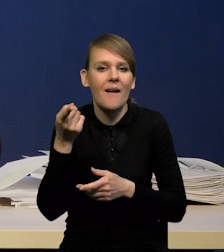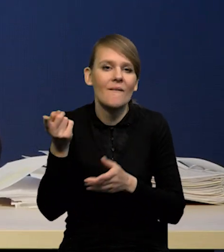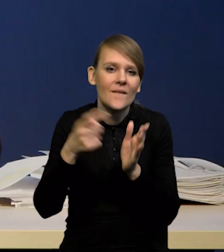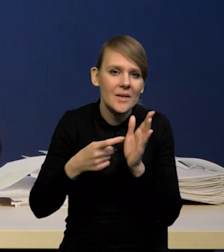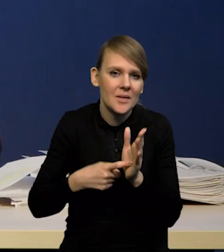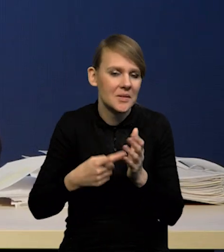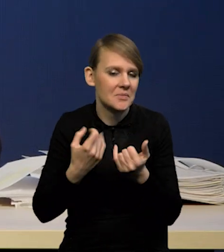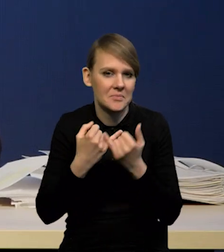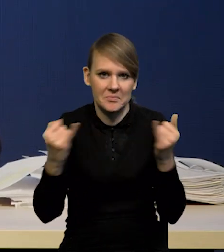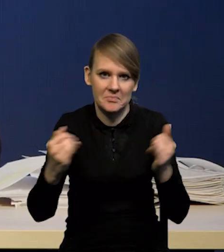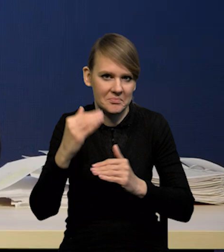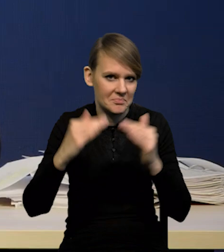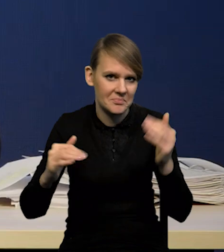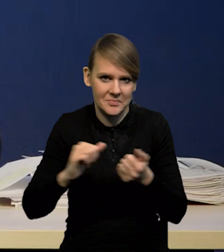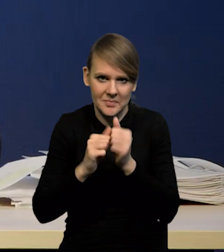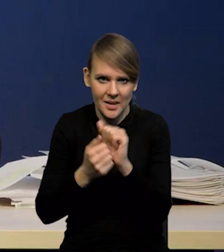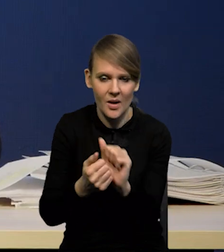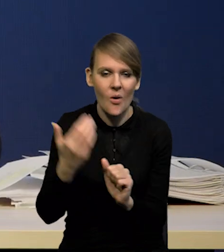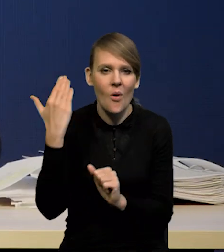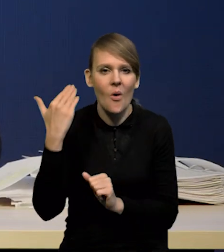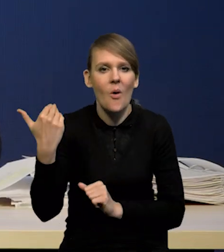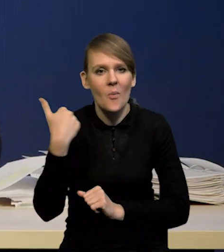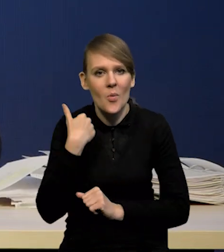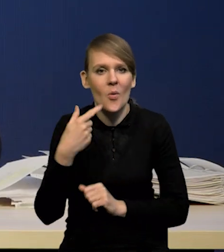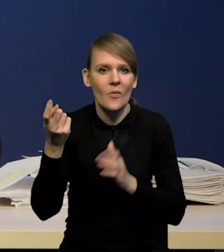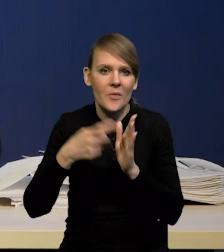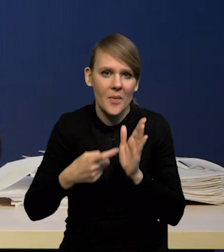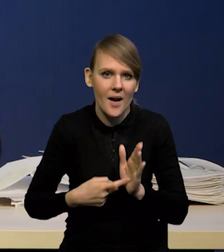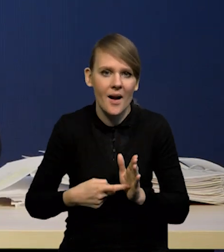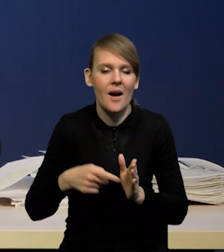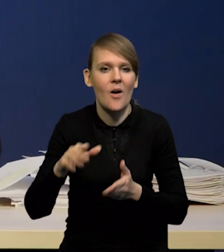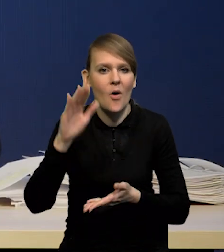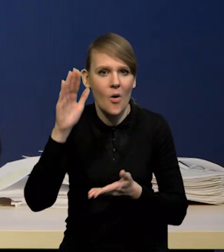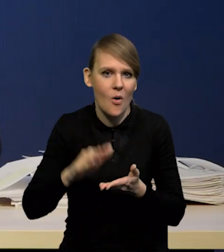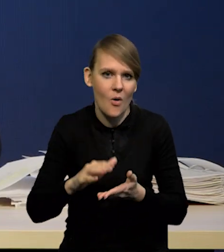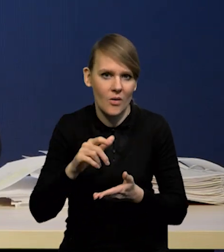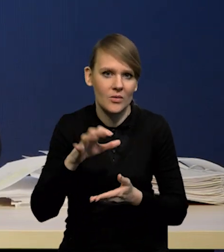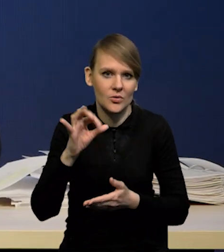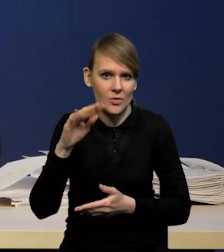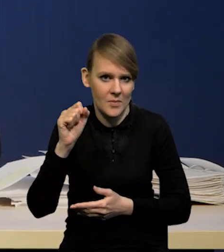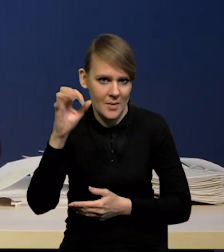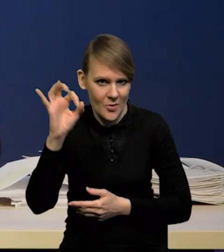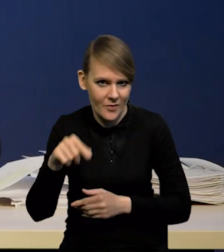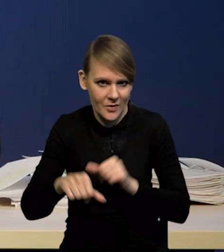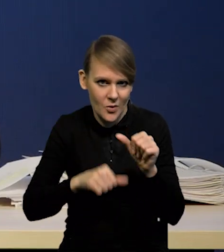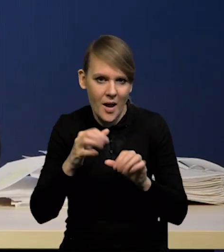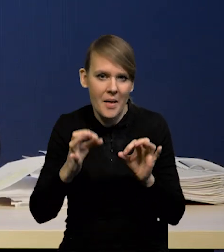i jeszcze niedawno mieliśmy oczekiwania dość silne na obniżki stóp jeszcze w tym roku. Teraz to się powoli zmienia.